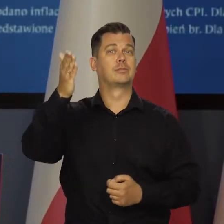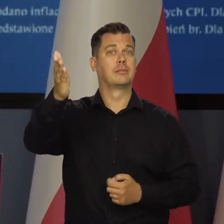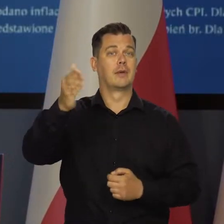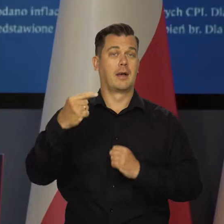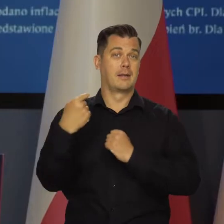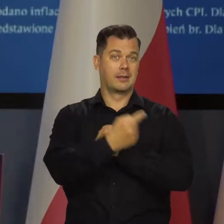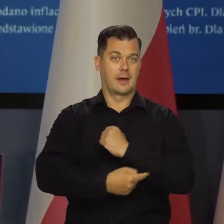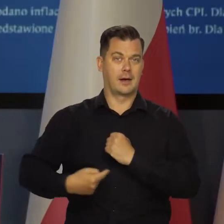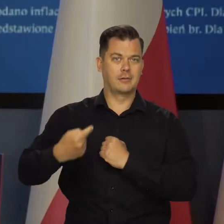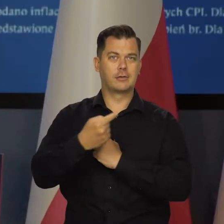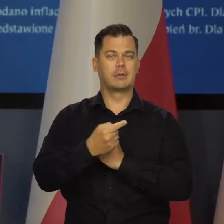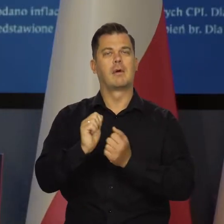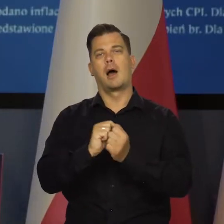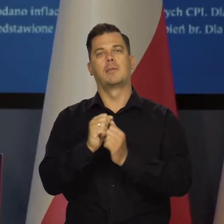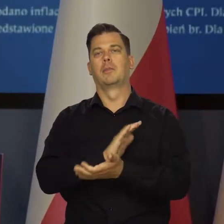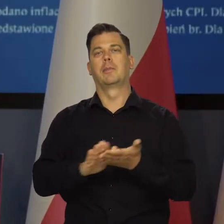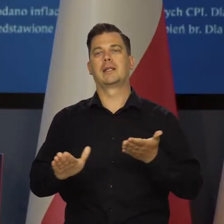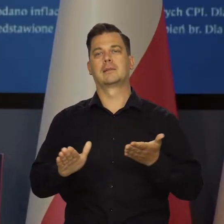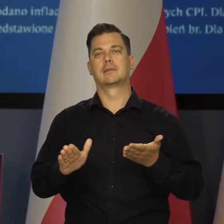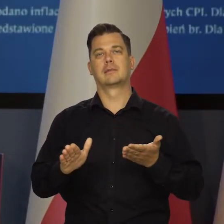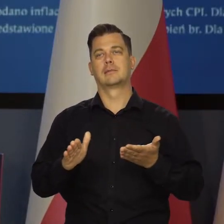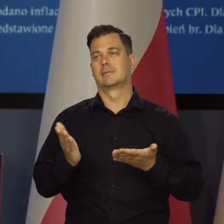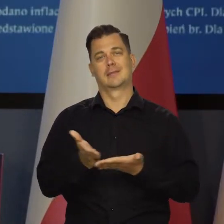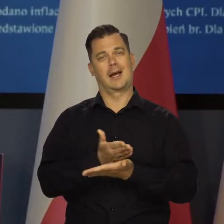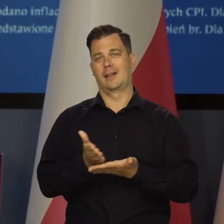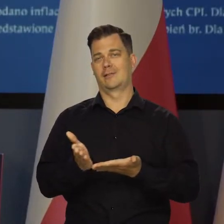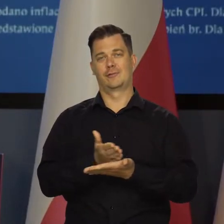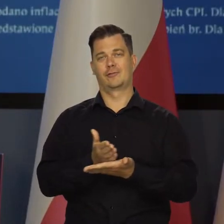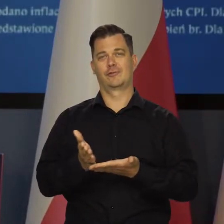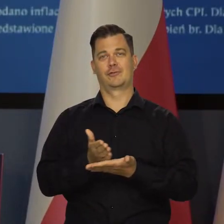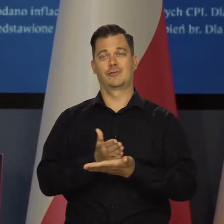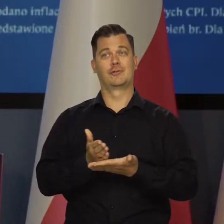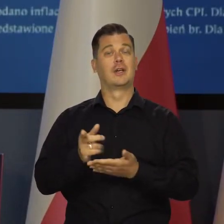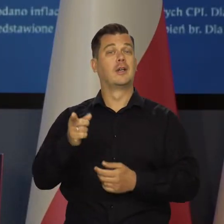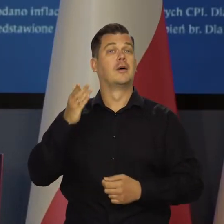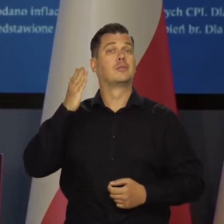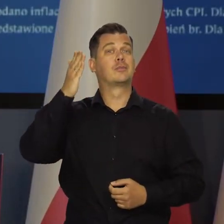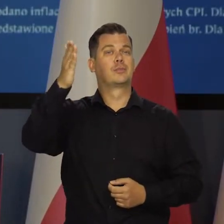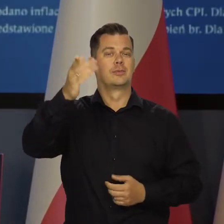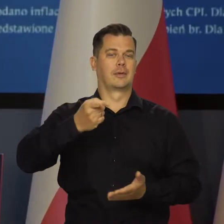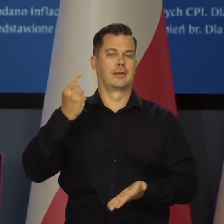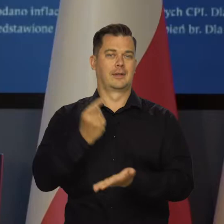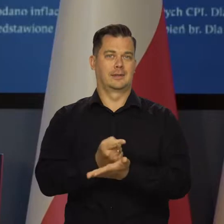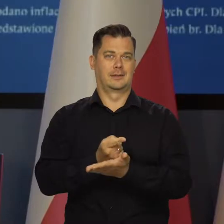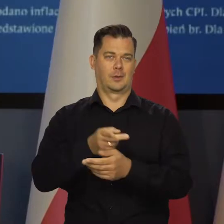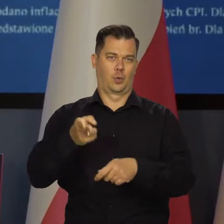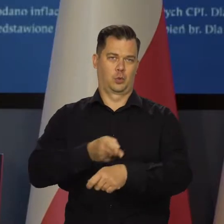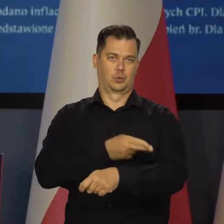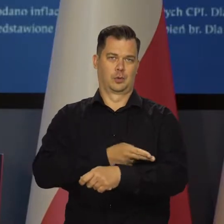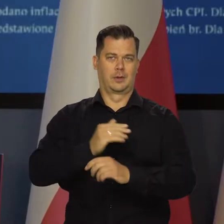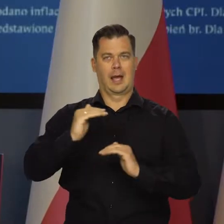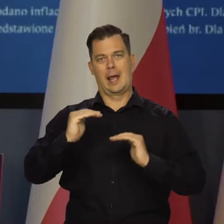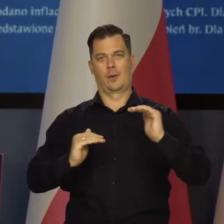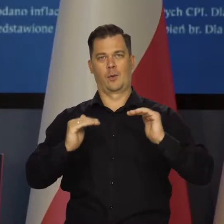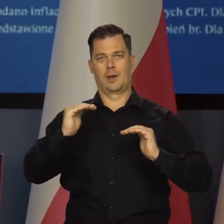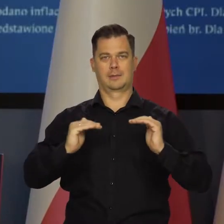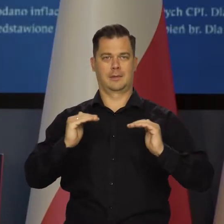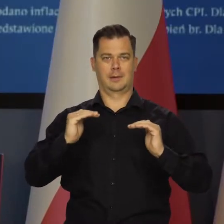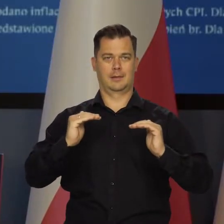Od tego, czy będzie tarcza, czy nie będzie bardzo dużo zależy od tego, jakie będą decyzje Urzędu Regulacji Energetyki.